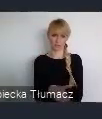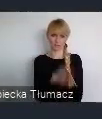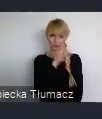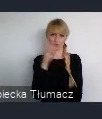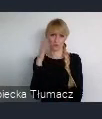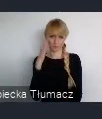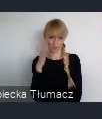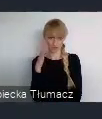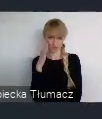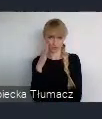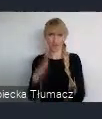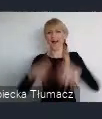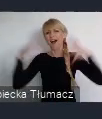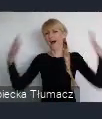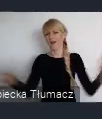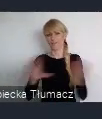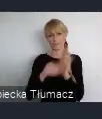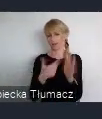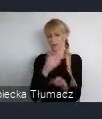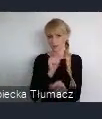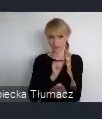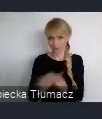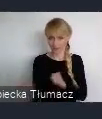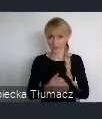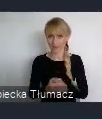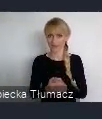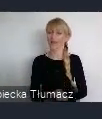ale patrząc z punktu widzenia, ukształtowania czy tej konurbacji